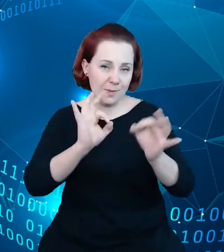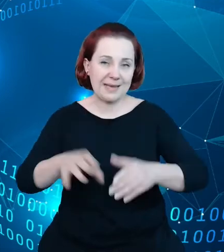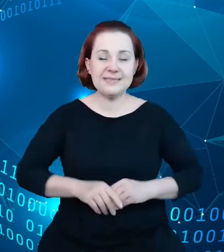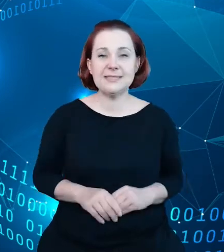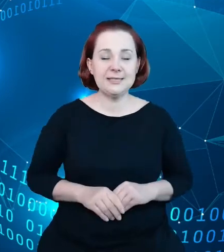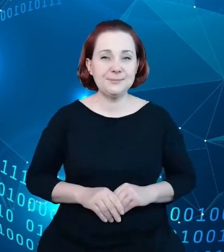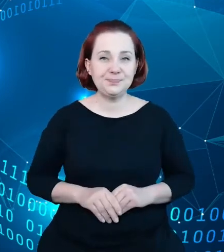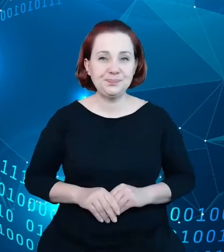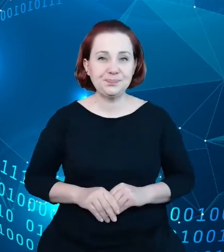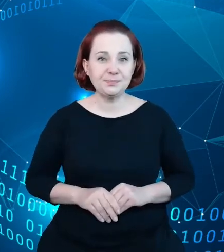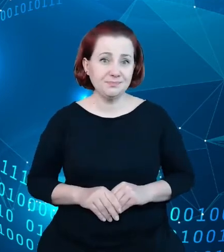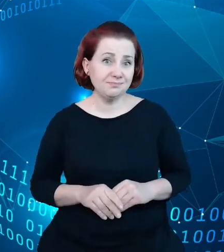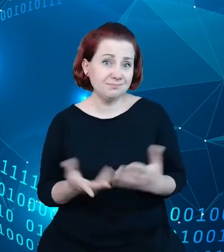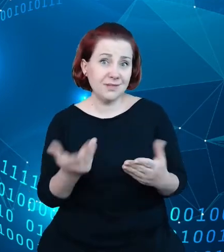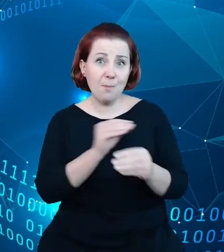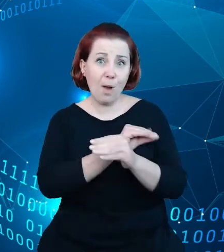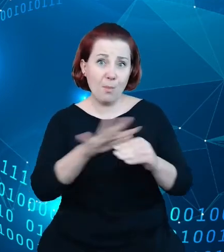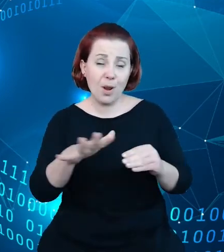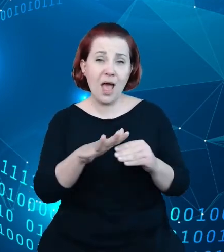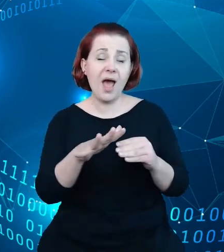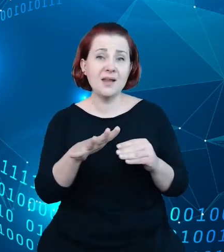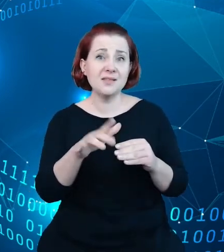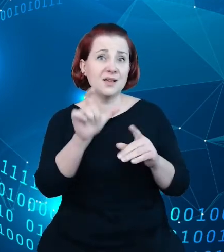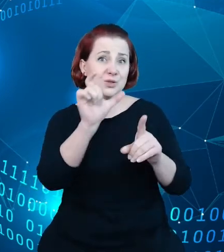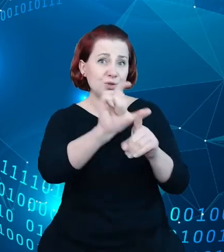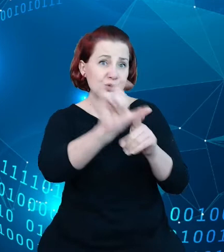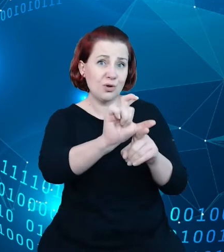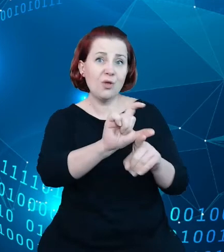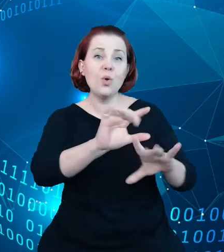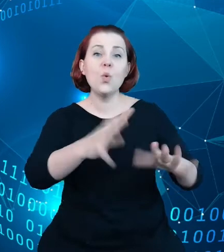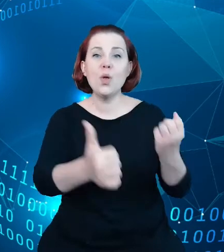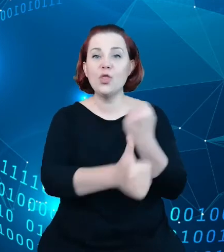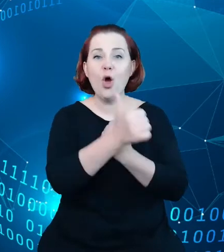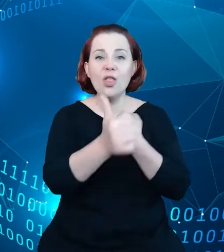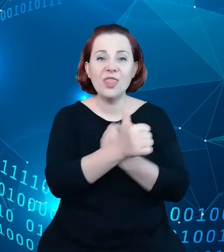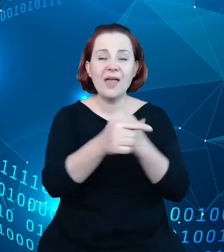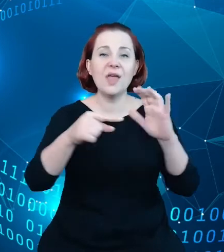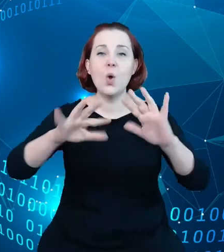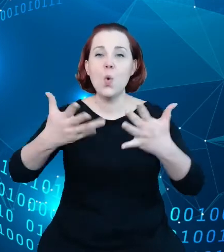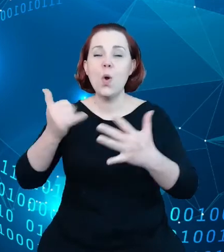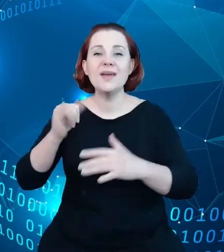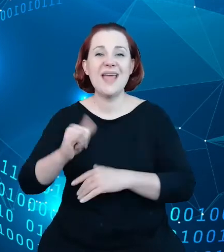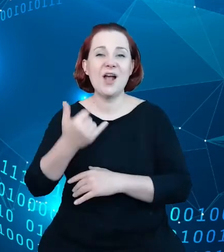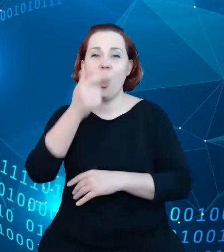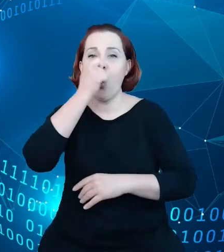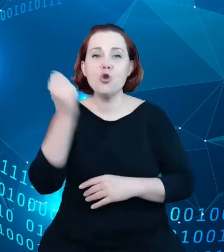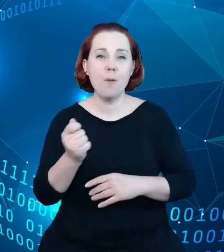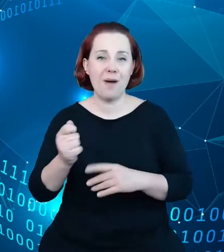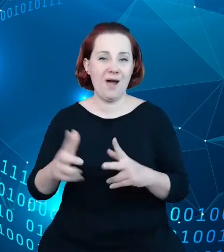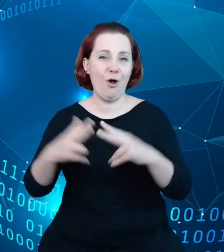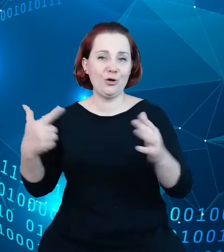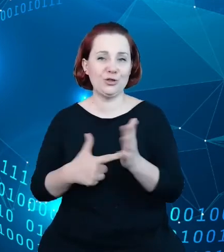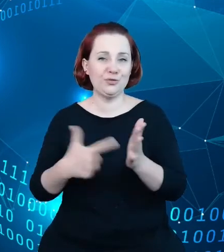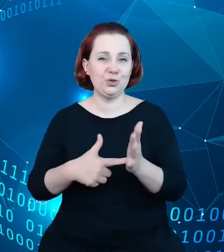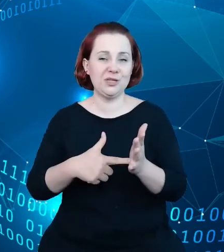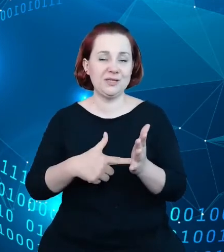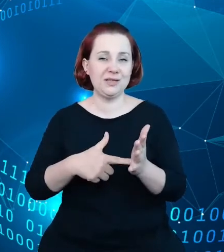popularne określenie, że dane to ropa XXI wieku i podejście to, oraz fakt, którym